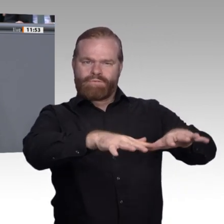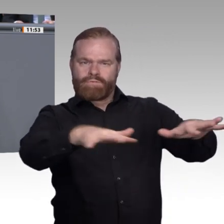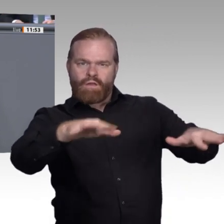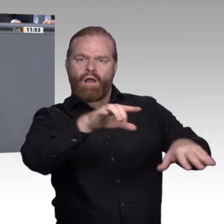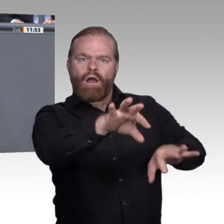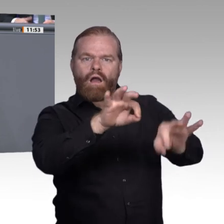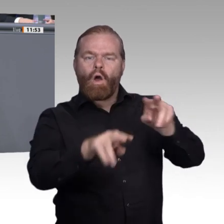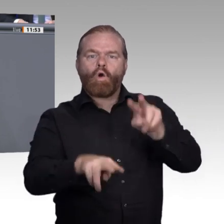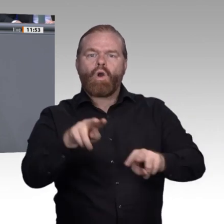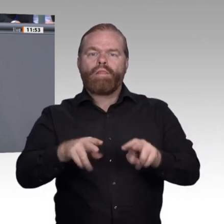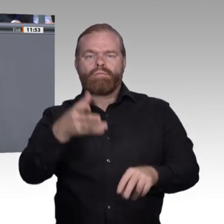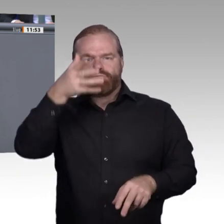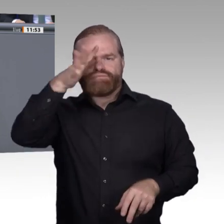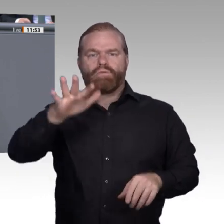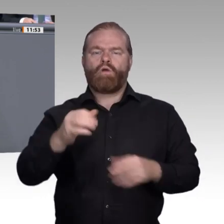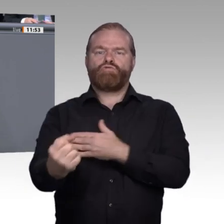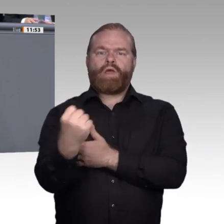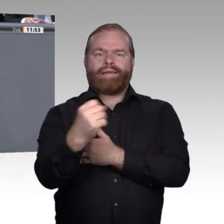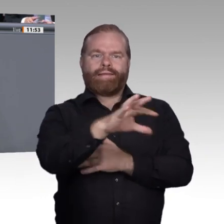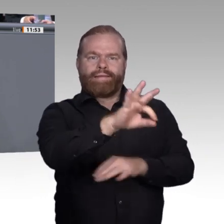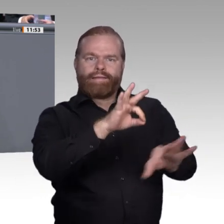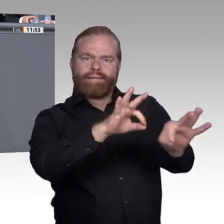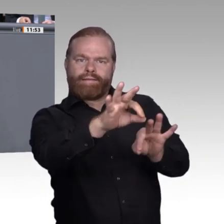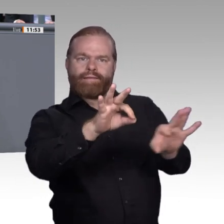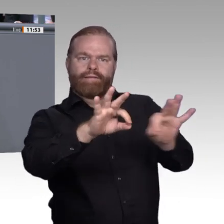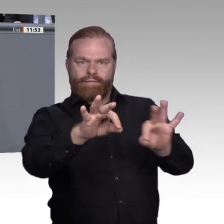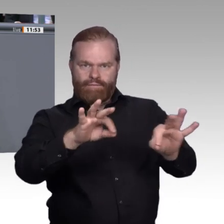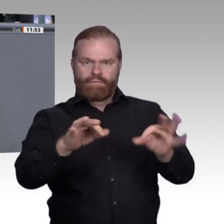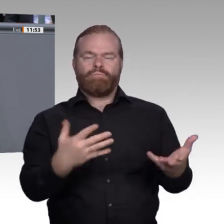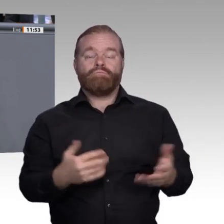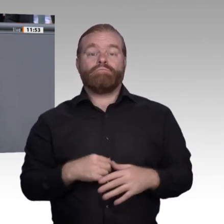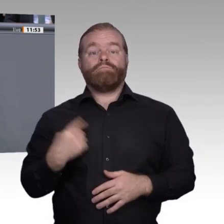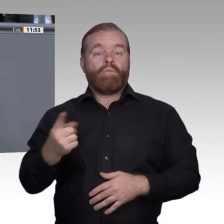zu sprechen, ob wir nicht ein Gesetz zu einem deutschen Qualifizierungsrahmen brauchen,